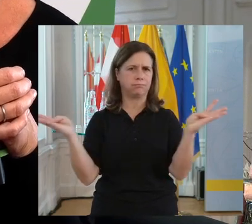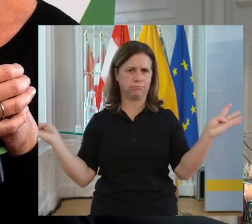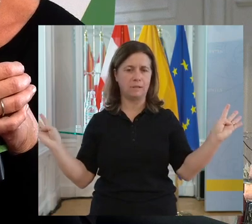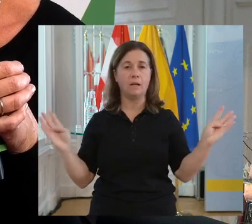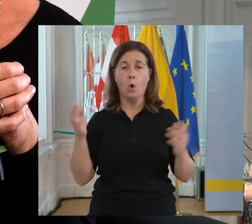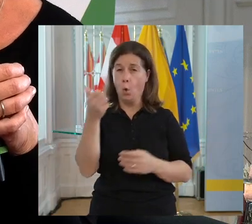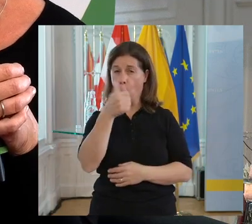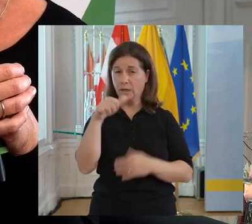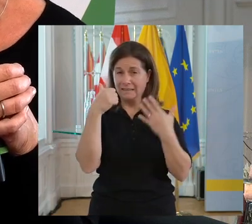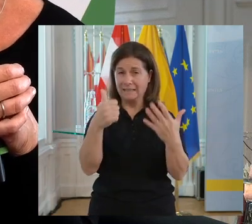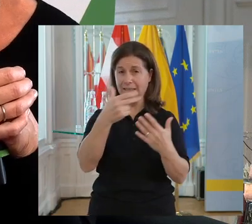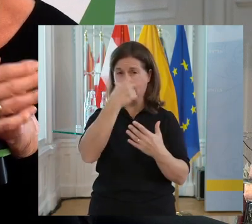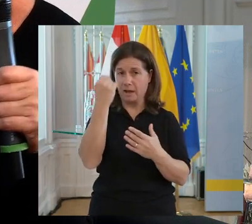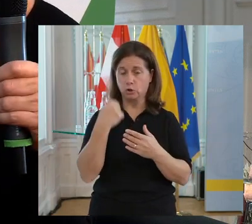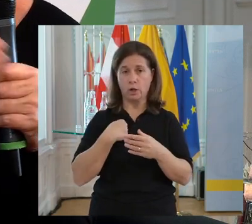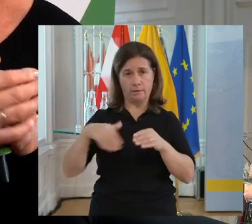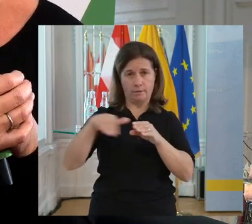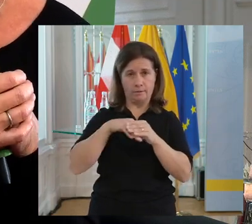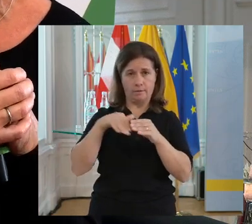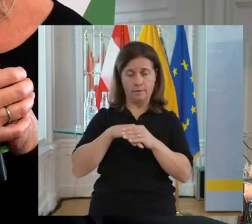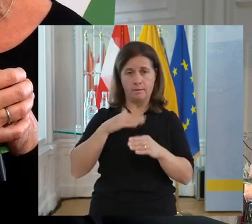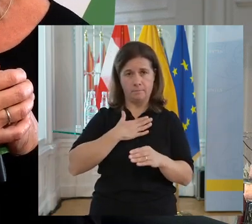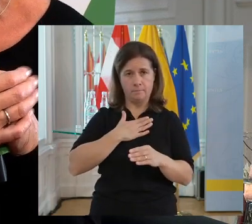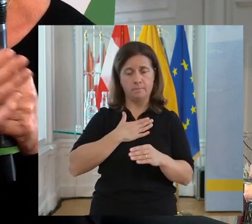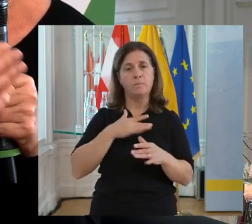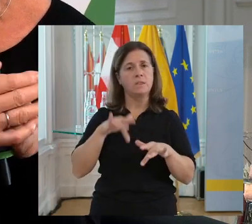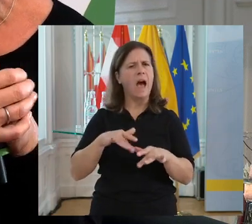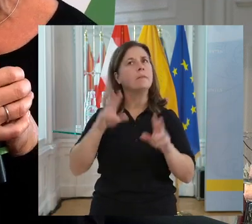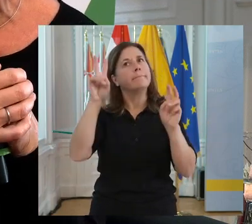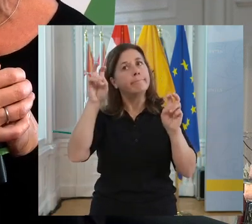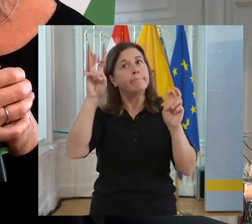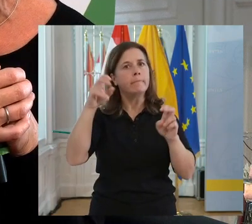wir haben sie in der Forschung und Entwicklung. Wir haben Führungskräfte, die eine Behinderung haben.